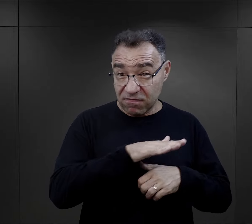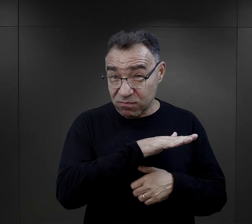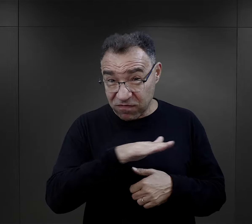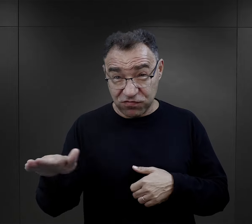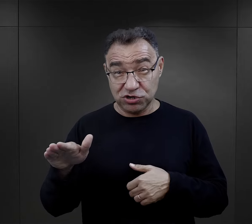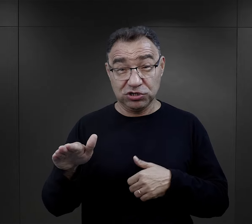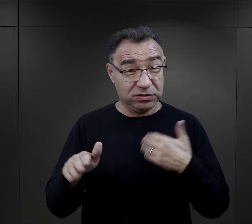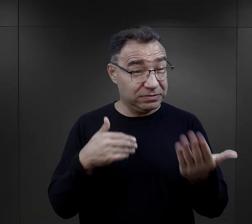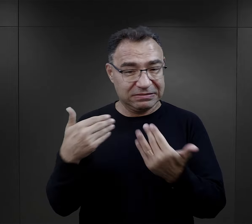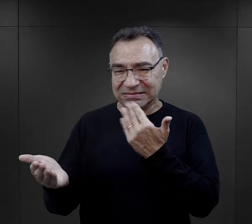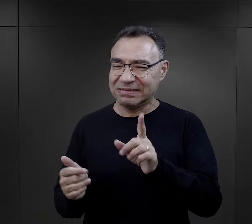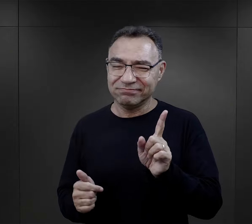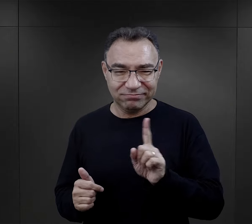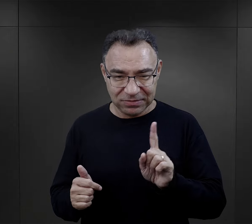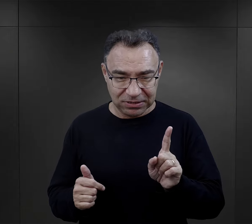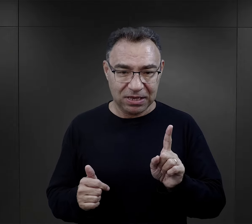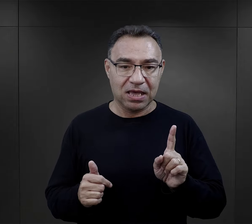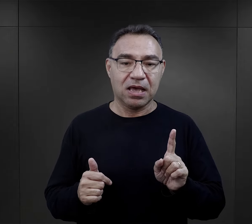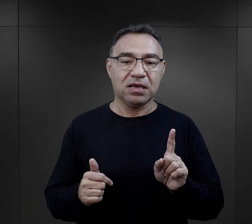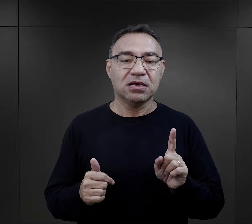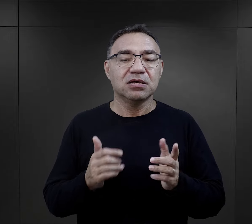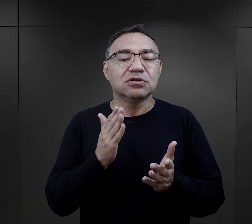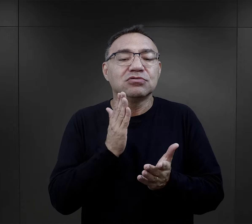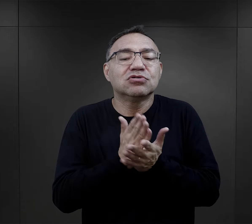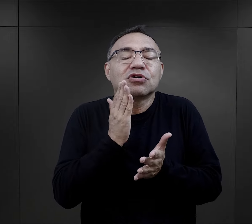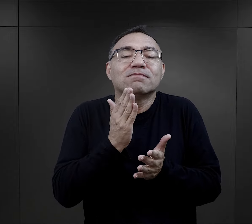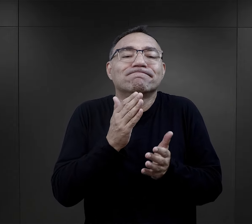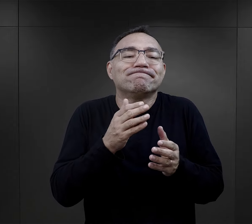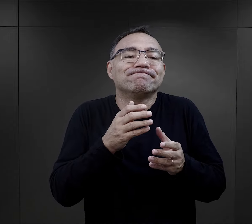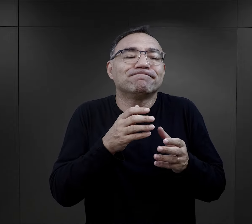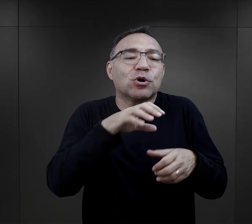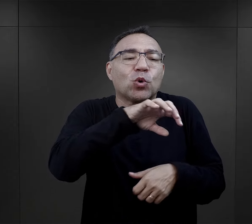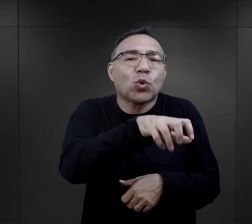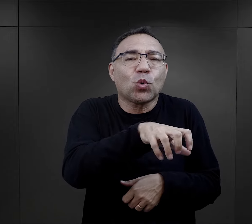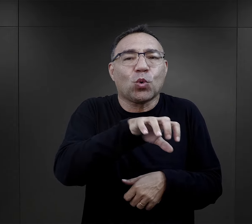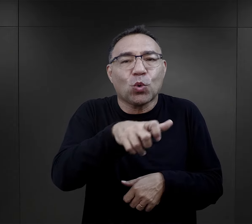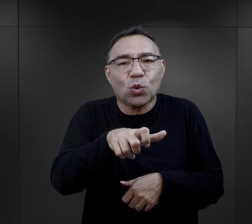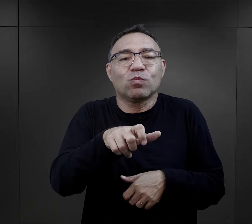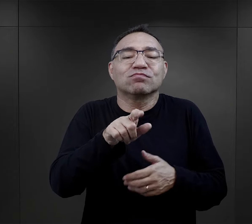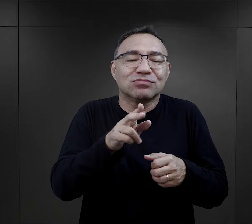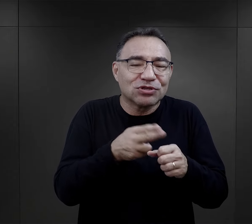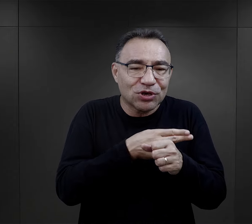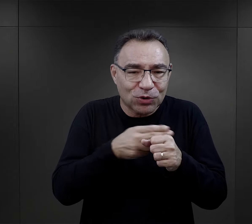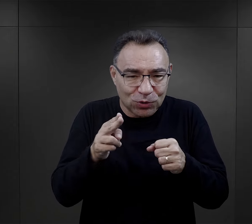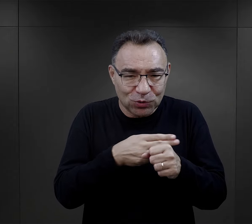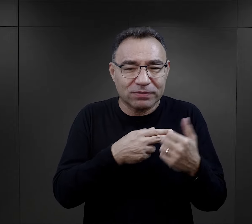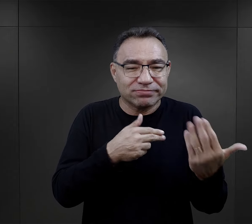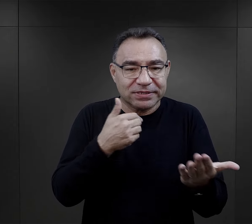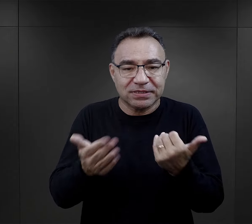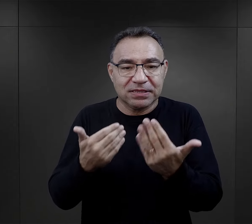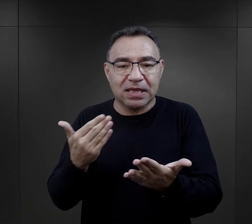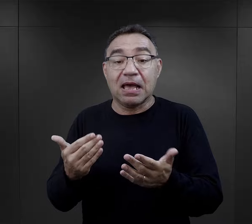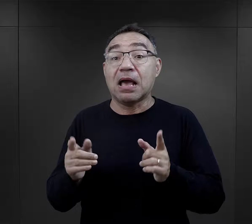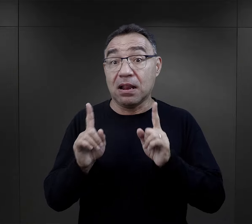Oczywiście nie było to sprawą powszechną, dotyczyło to pewnych grup więźniarskich,